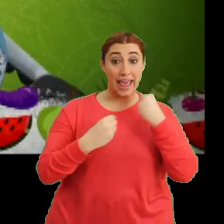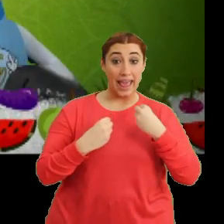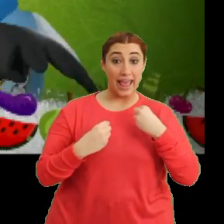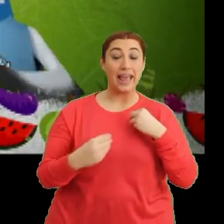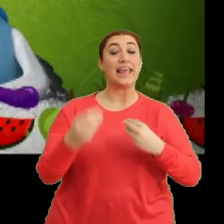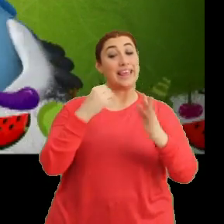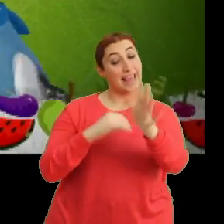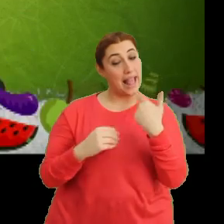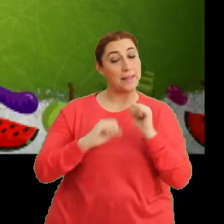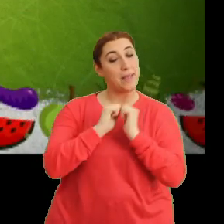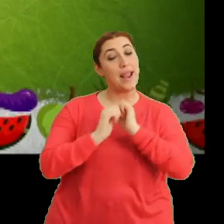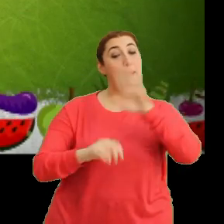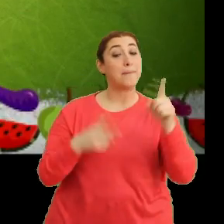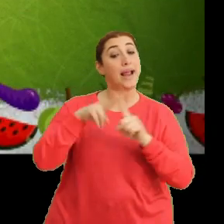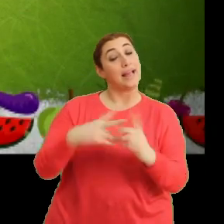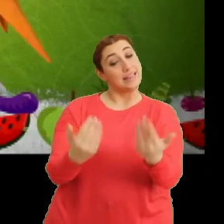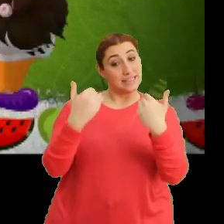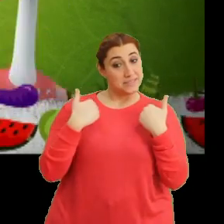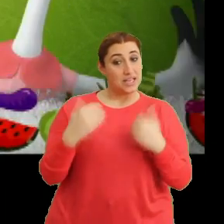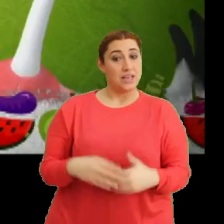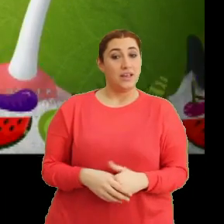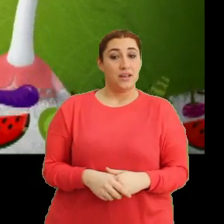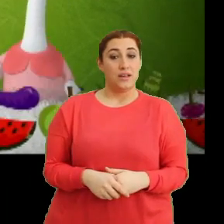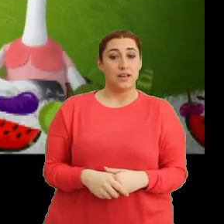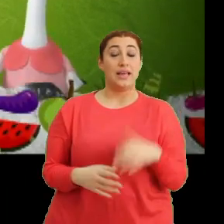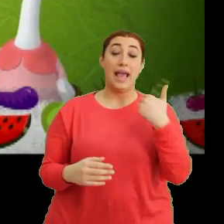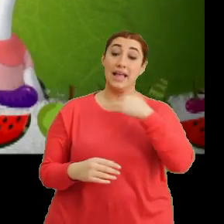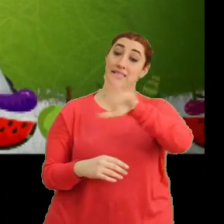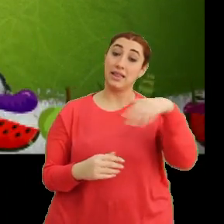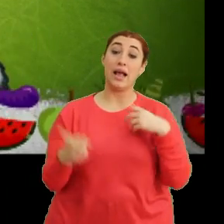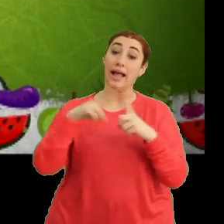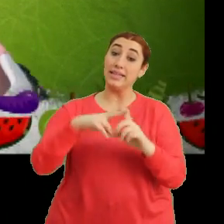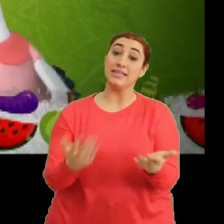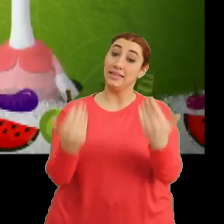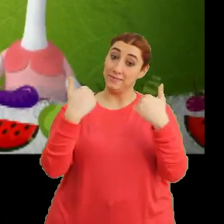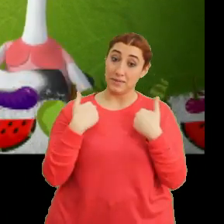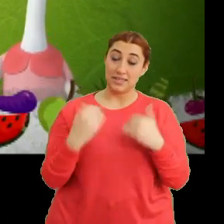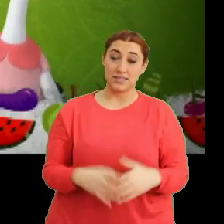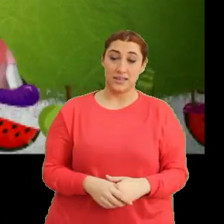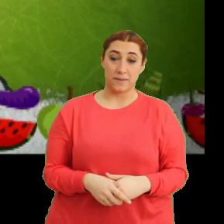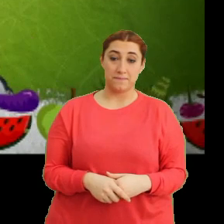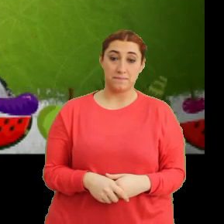"Gel sen de katıl bize"